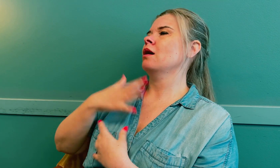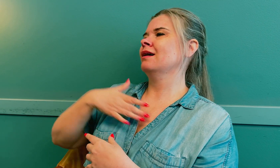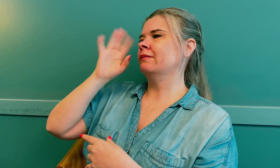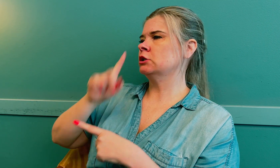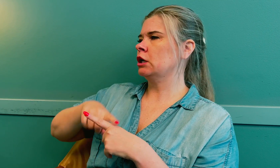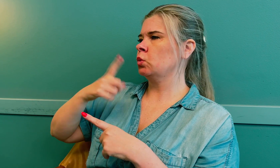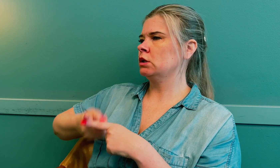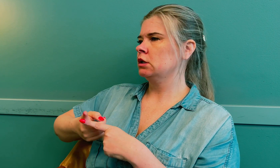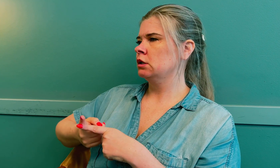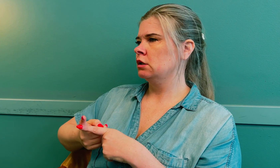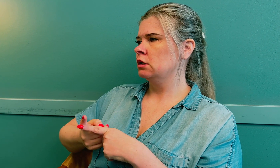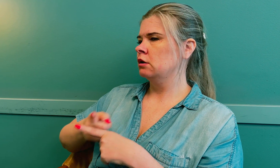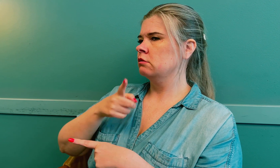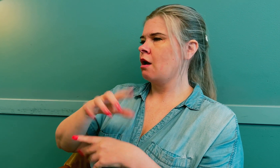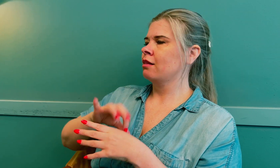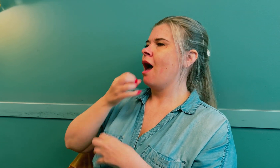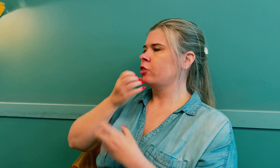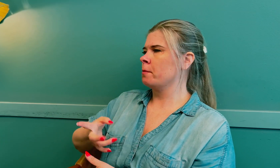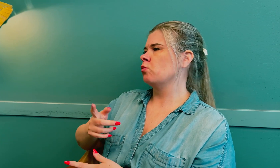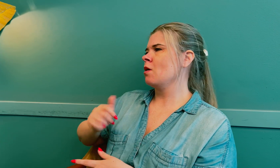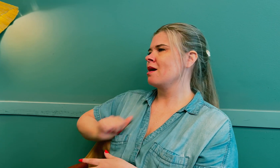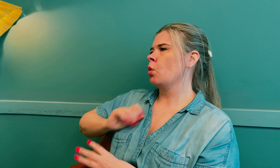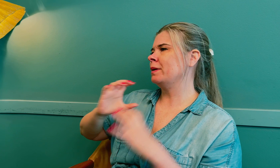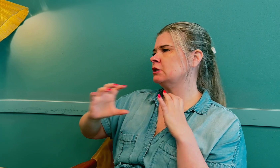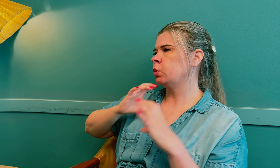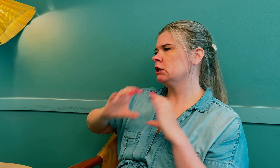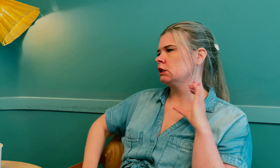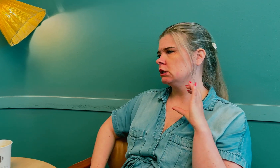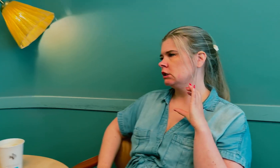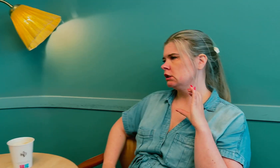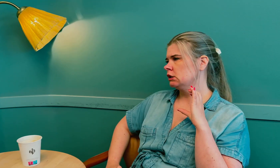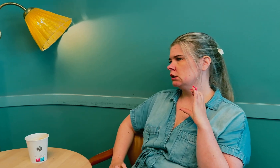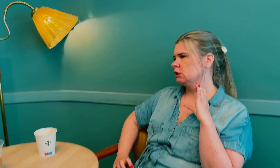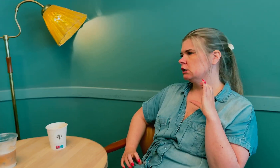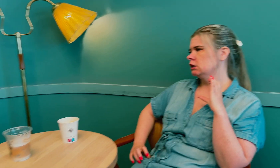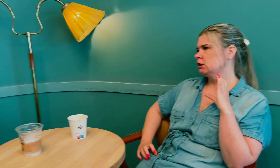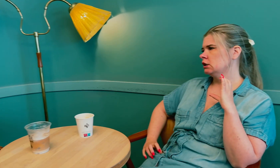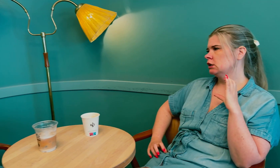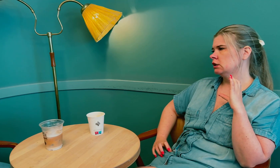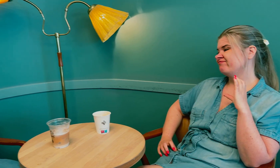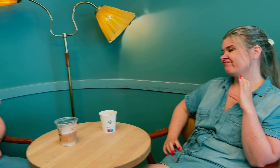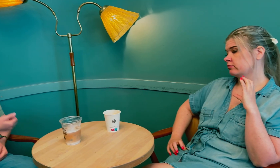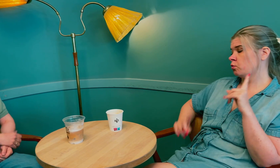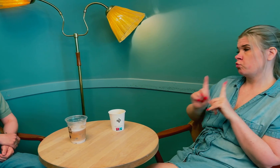Det var da de oppdaget at jeg hadde hjernesvulst. Legen innrømmet og beklaget at kommunikasjonen hadde sviktet.